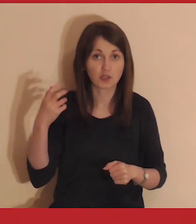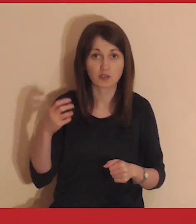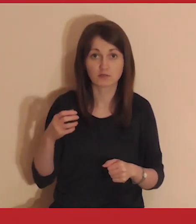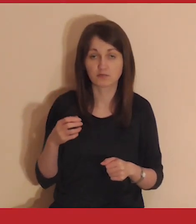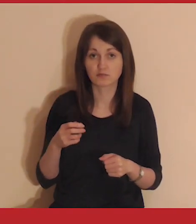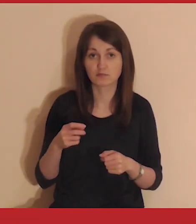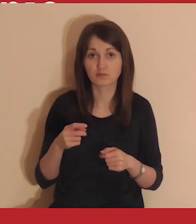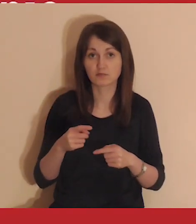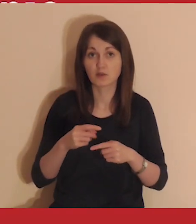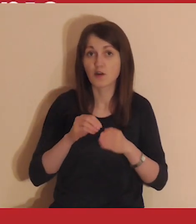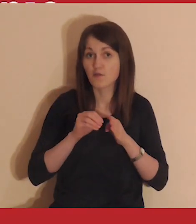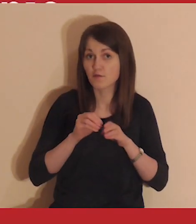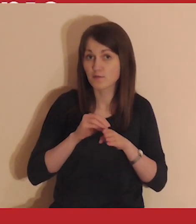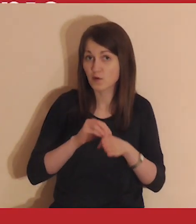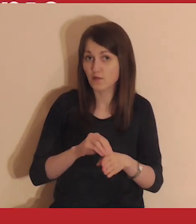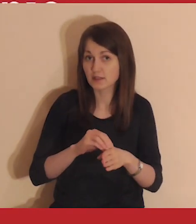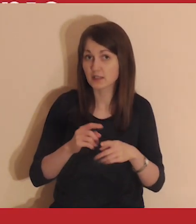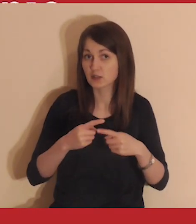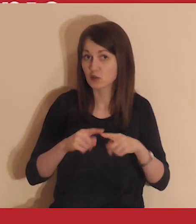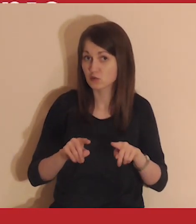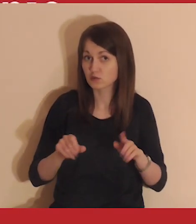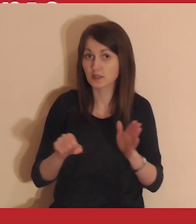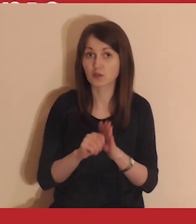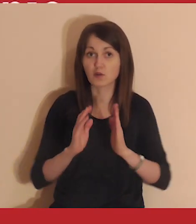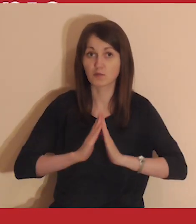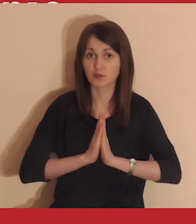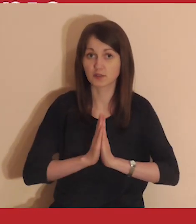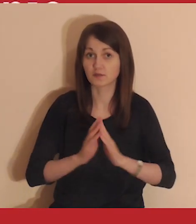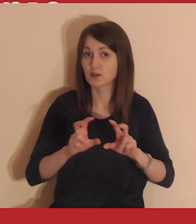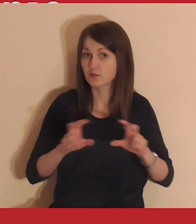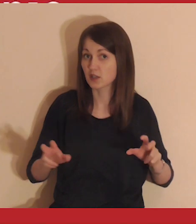Wcześniej trwa krótkie wprowadzenie do medytacji.